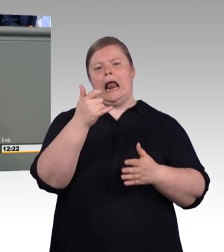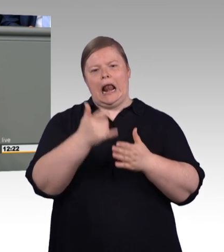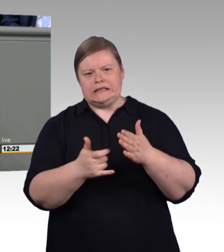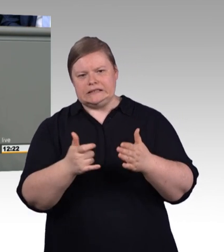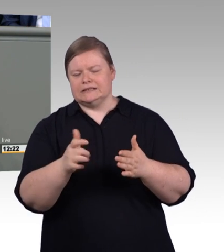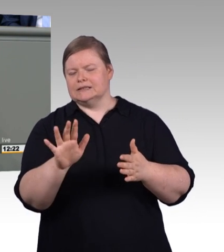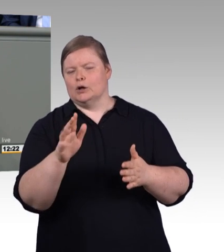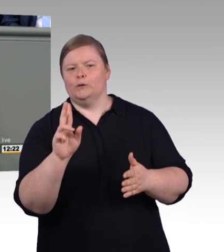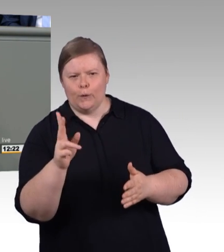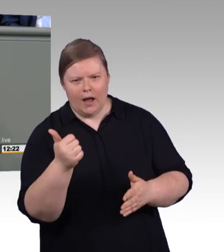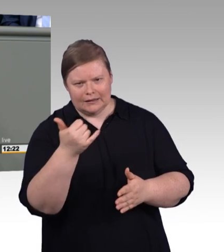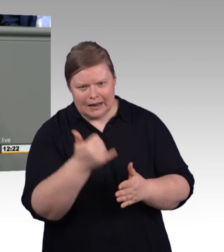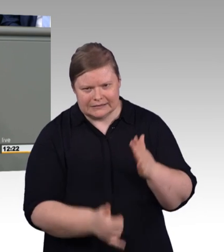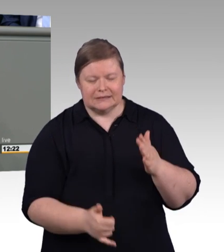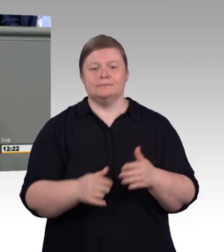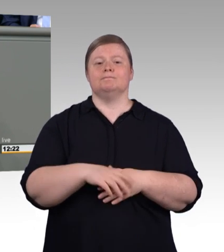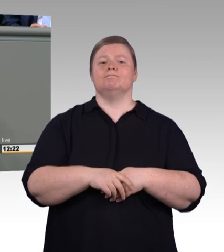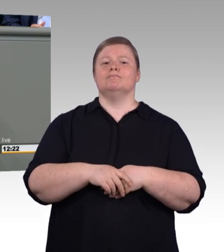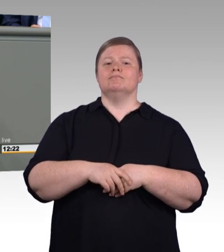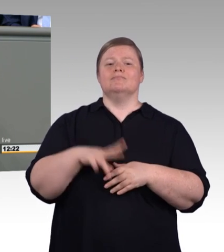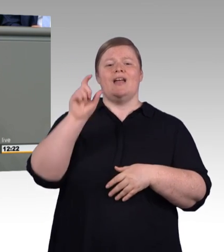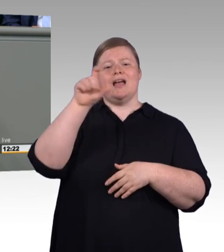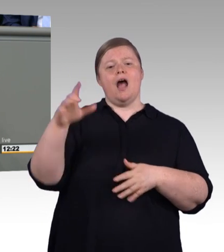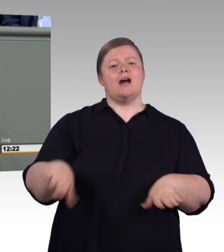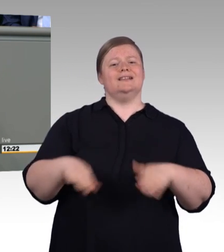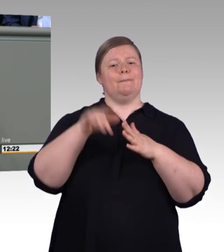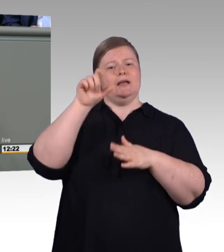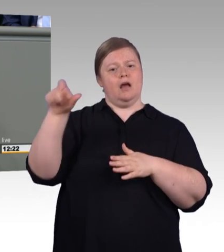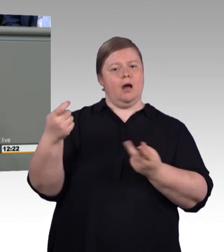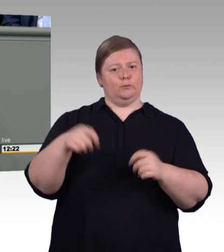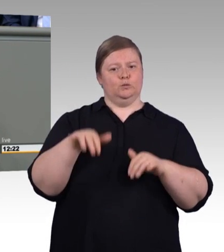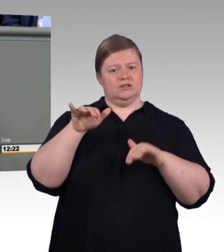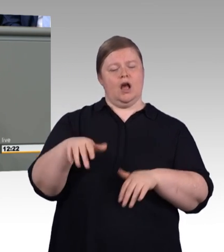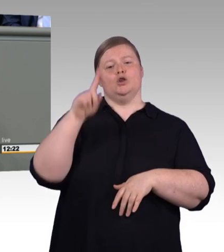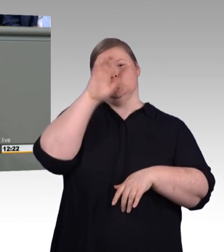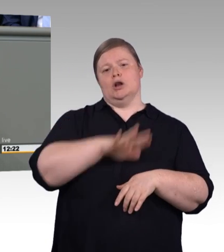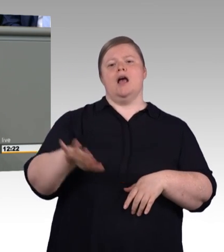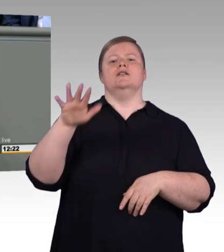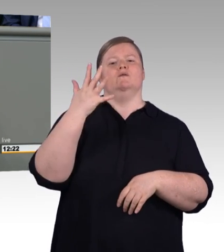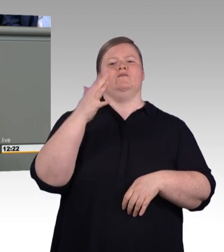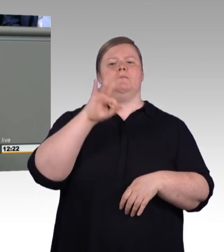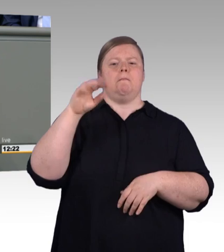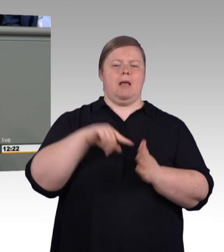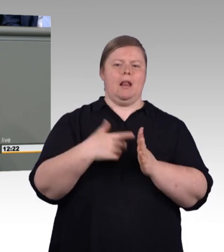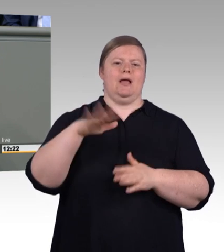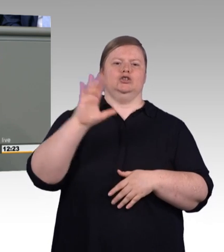Frau Karliczek, da möchte ich mal sehen mit was Sie im Herbst rüberkommen beim Master-BAföG